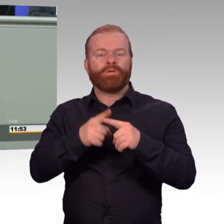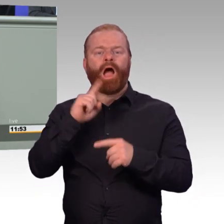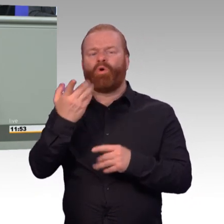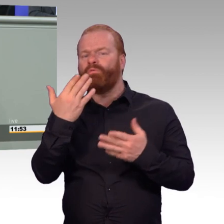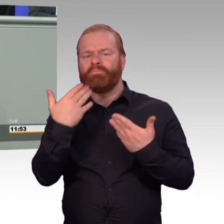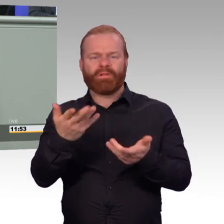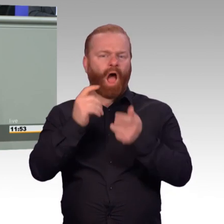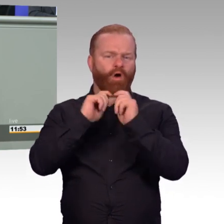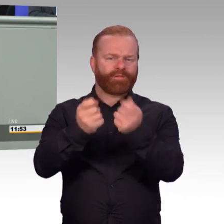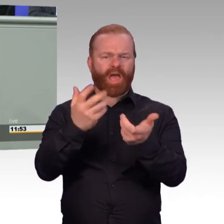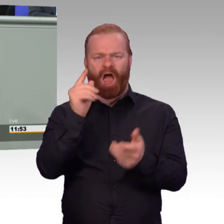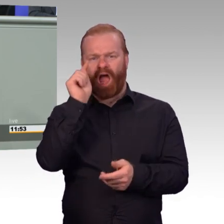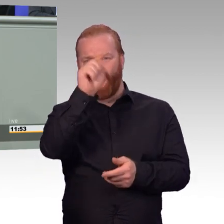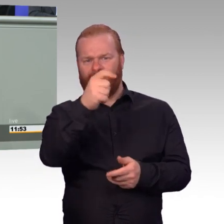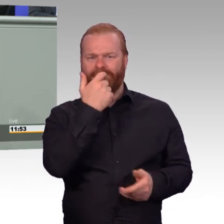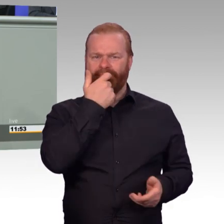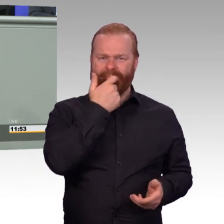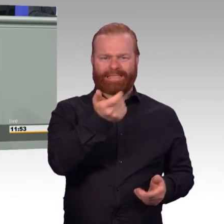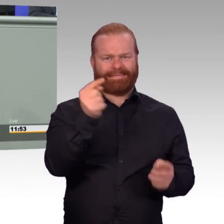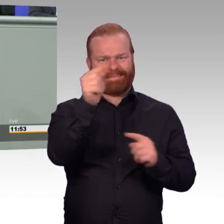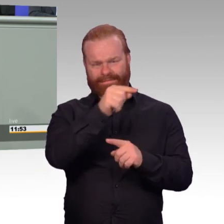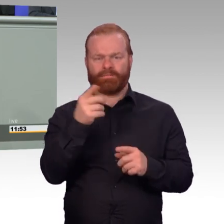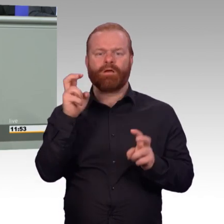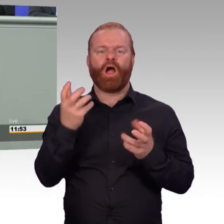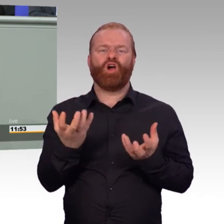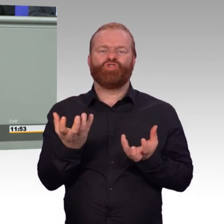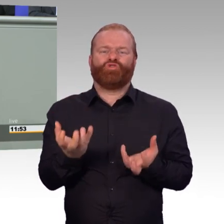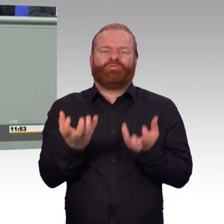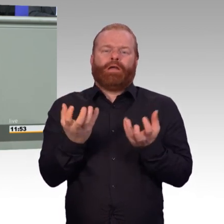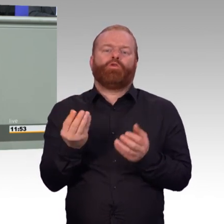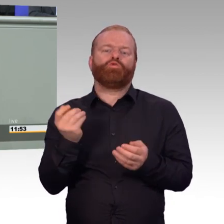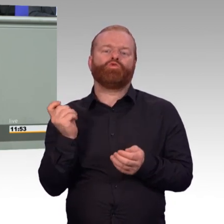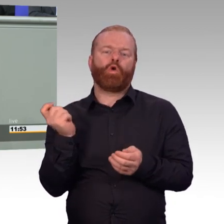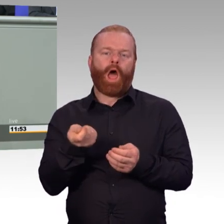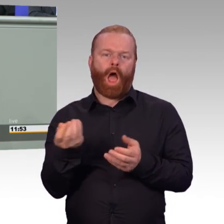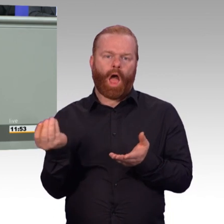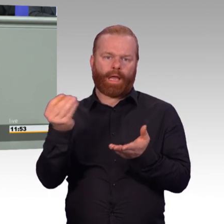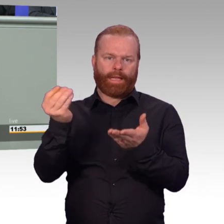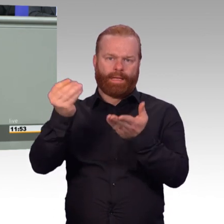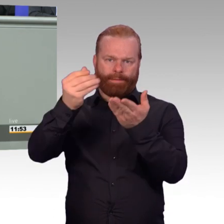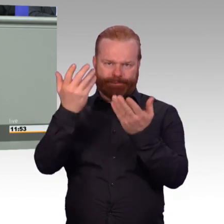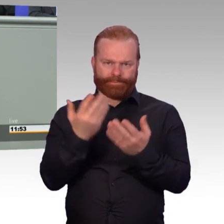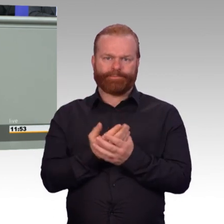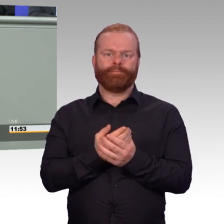Das würdigt den freiwilligen Dienst dieser jungen Männer und Frauen. Es würdigt die freiwillige längere Verpflichtung.